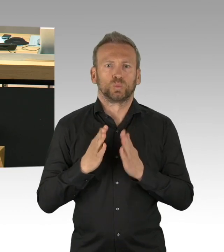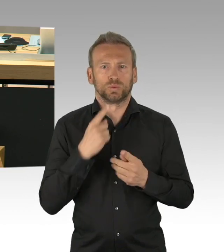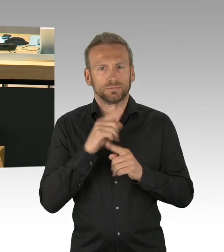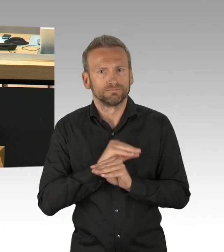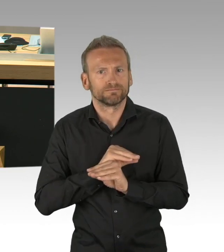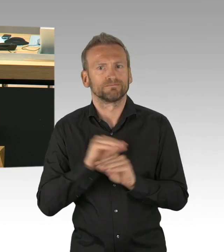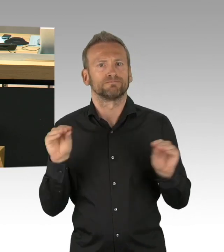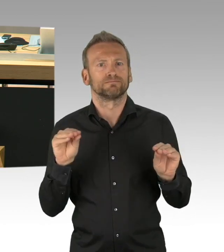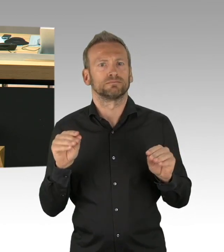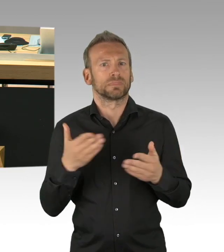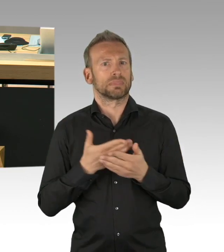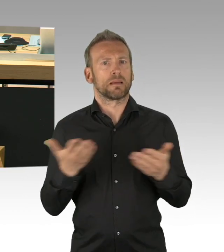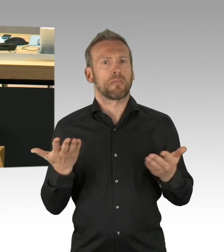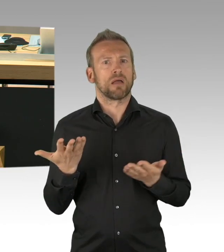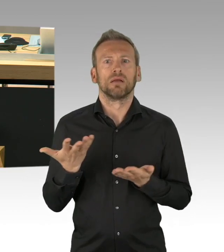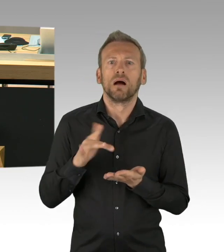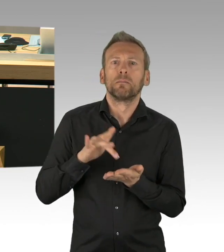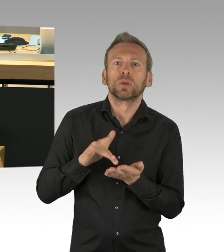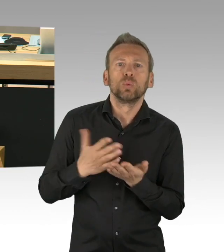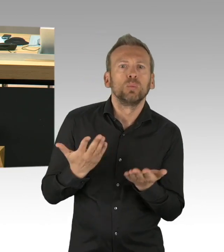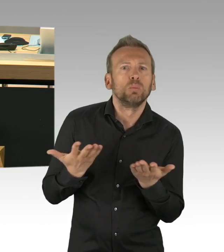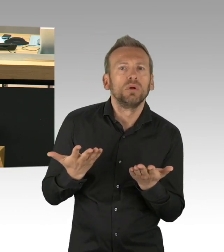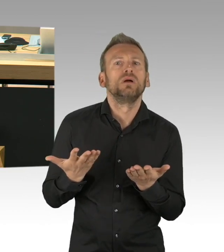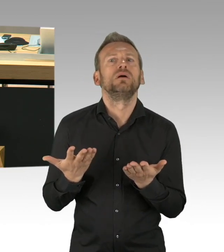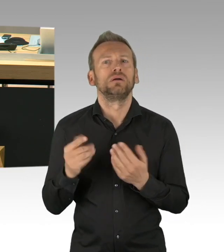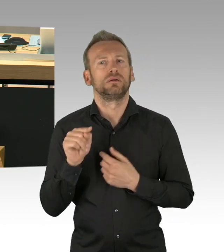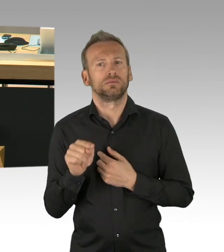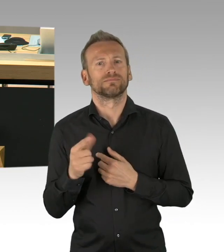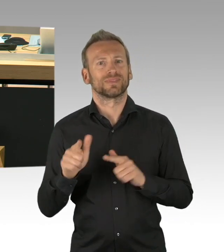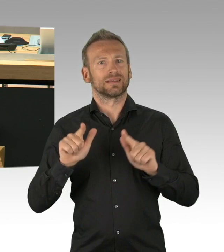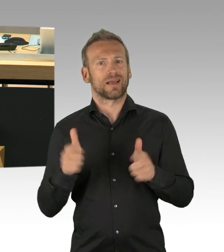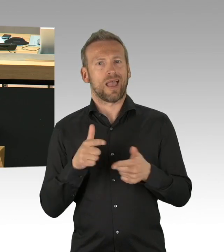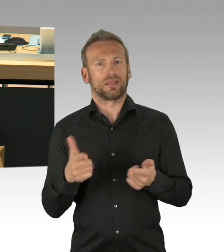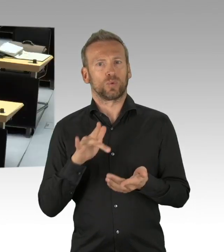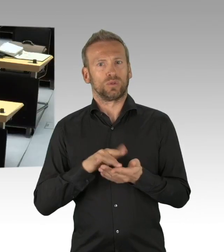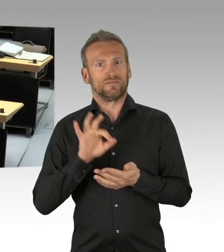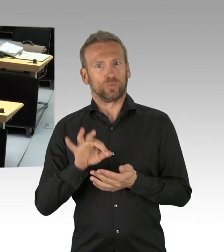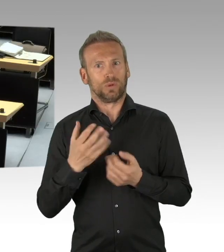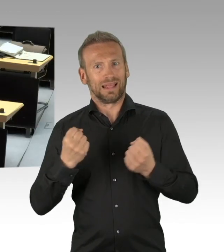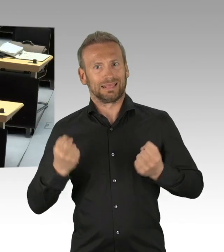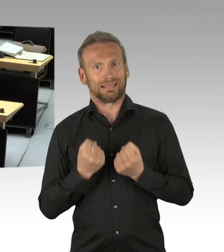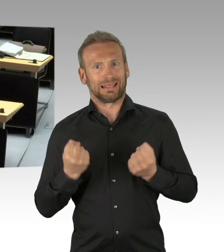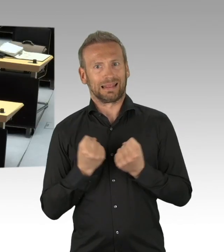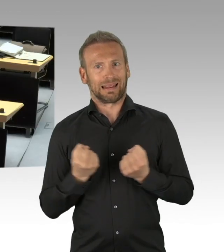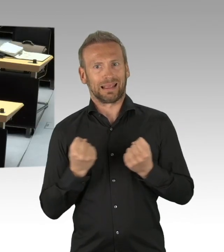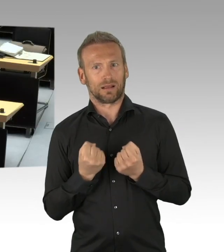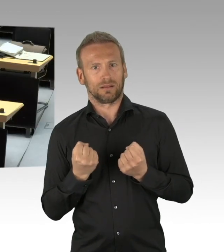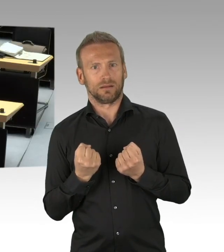oder nur erwähnt haben, diesen Begriff der Dringlichkeit, deswegen haben Sie aus meiner Sicht diese Dringlichkeitsbegründung